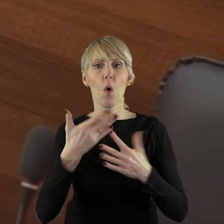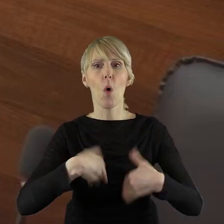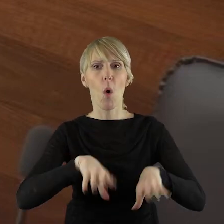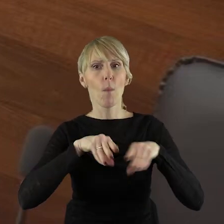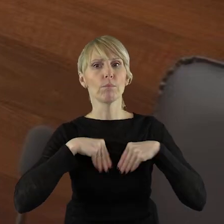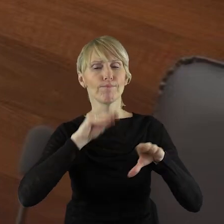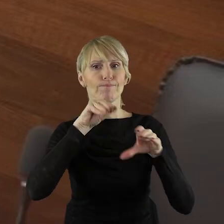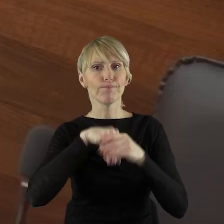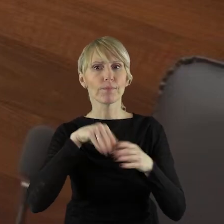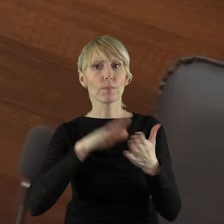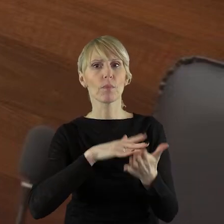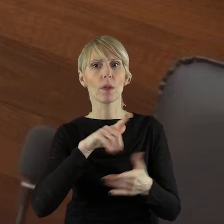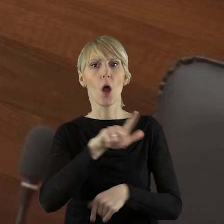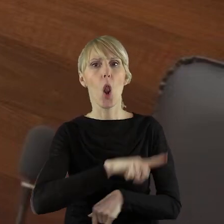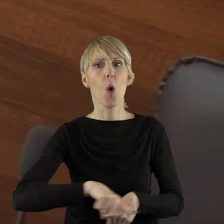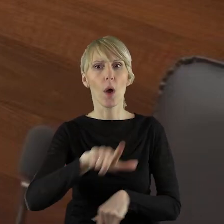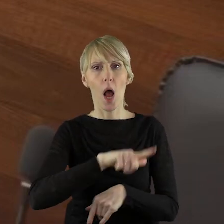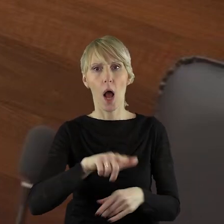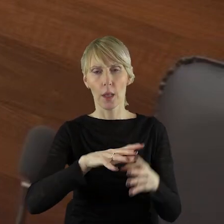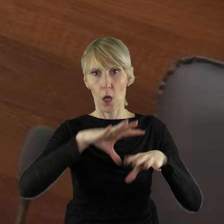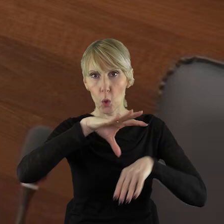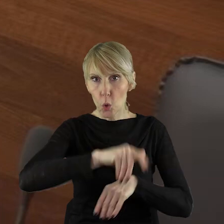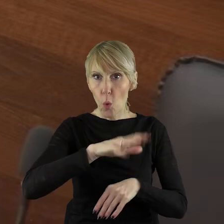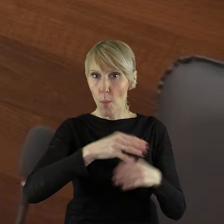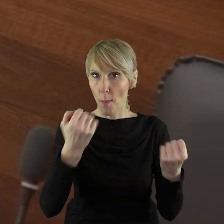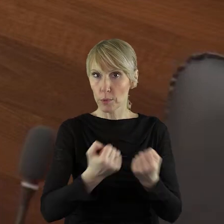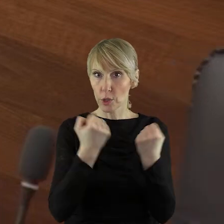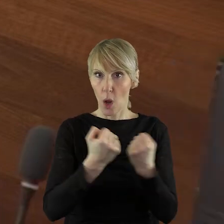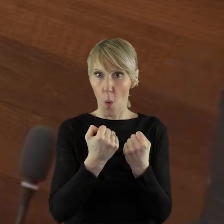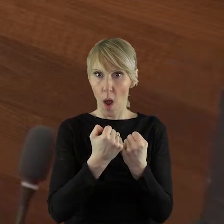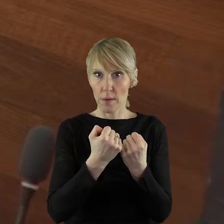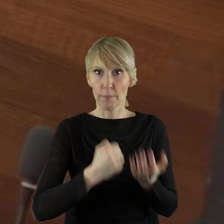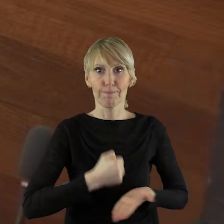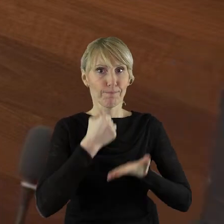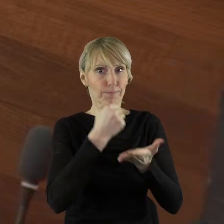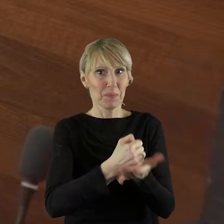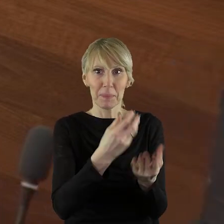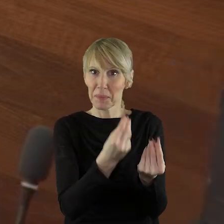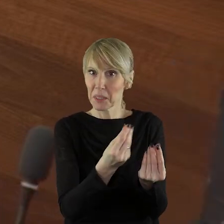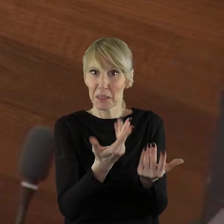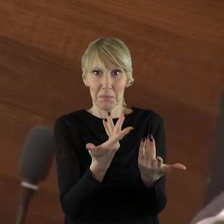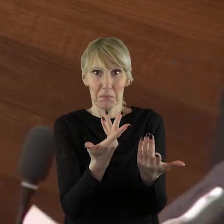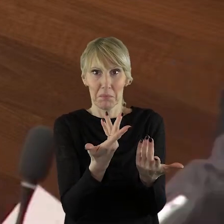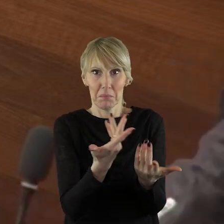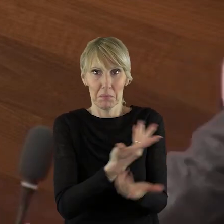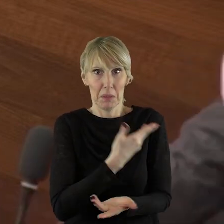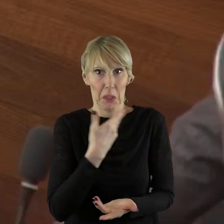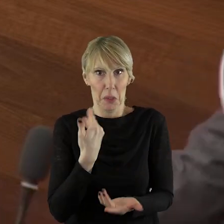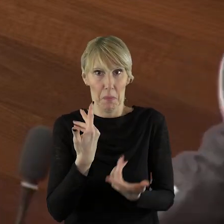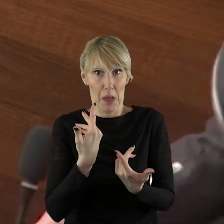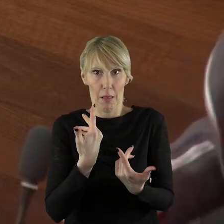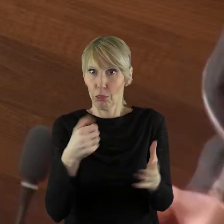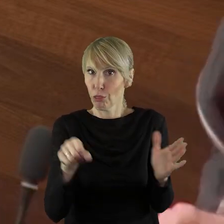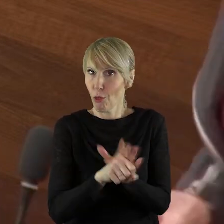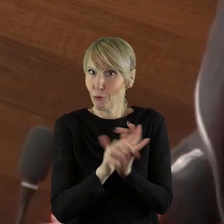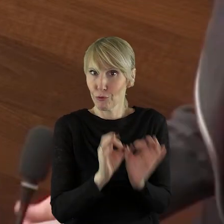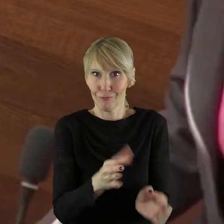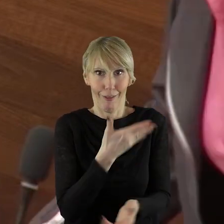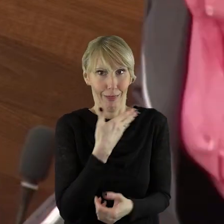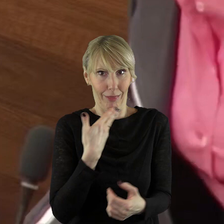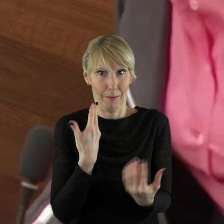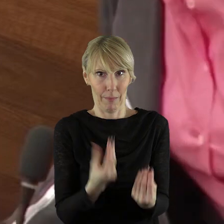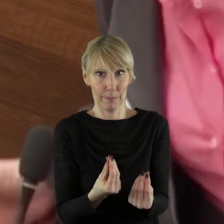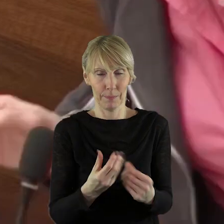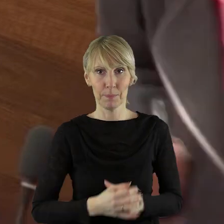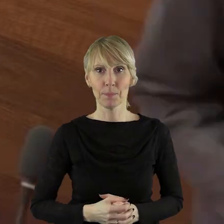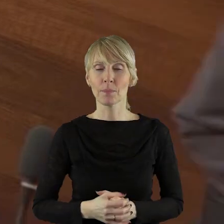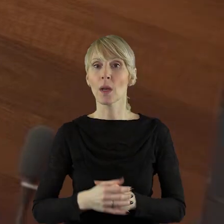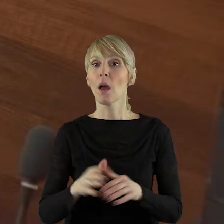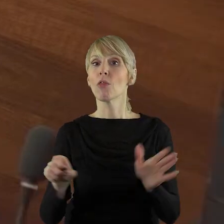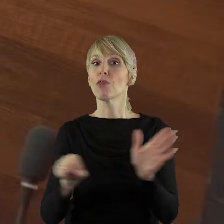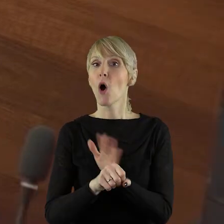przyznania lokalnym grupom działania pieniędzy. Sejmik ma czas do 17 marca na to, aby